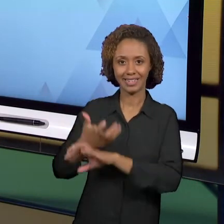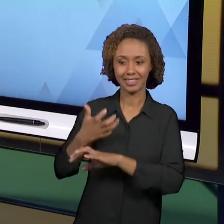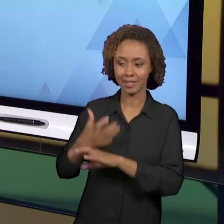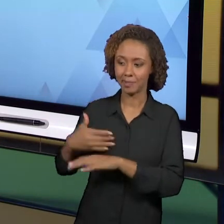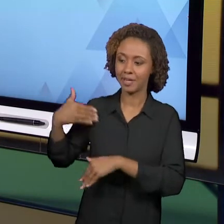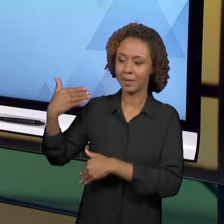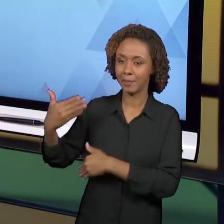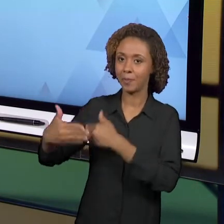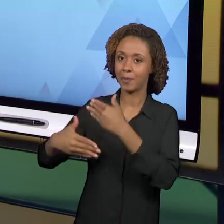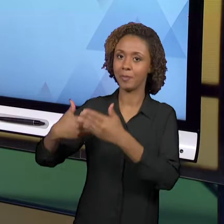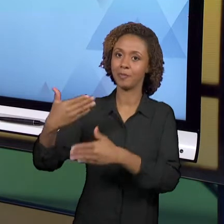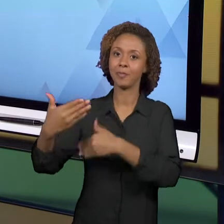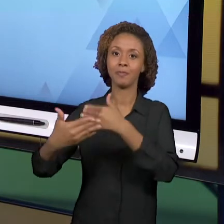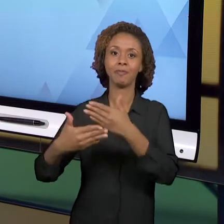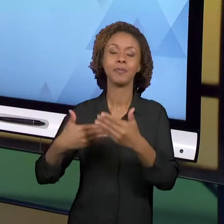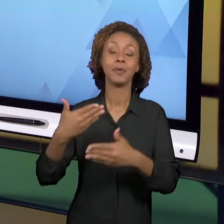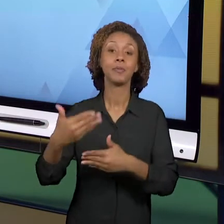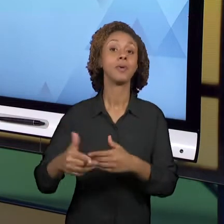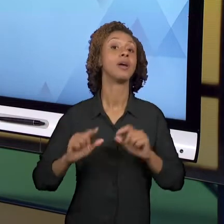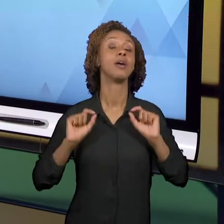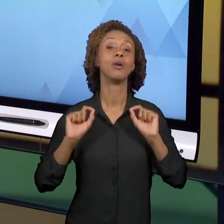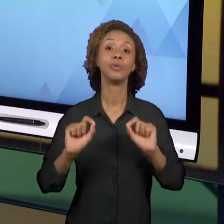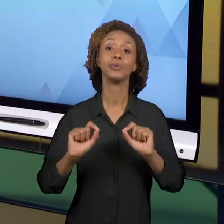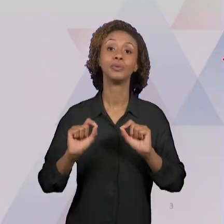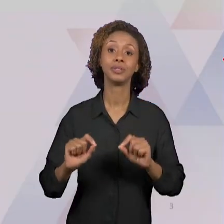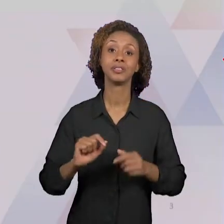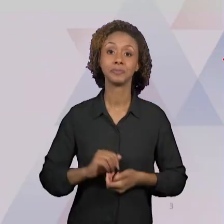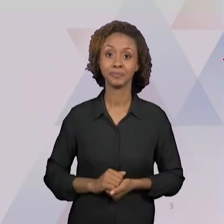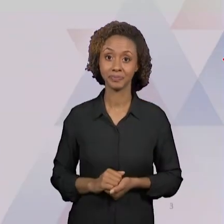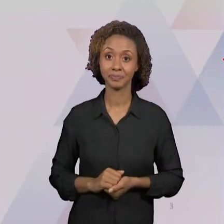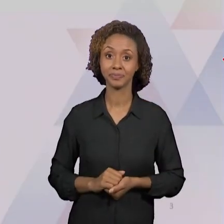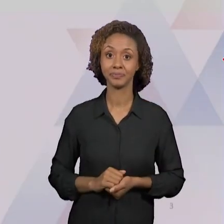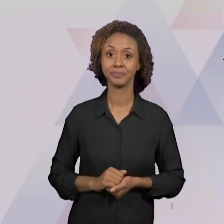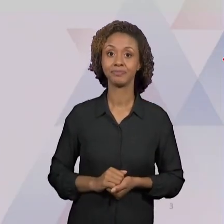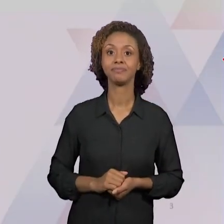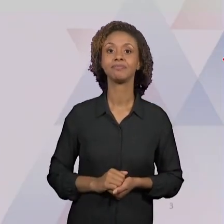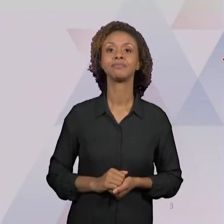RELACIONADAS ÀS CATEGORIAS TEÓRICAS. NÓS NÃO